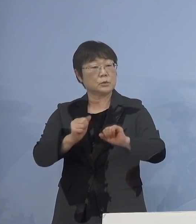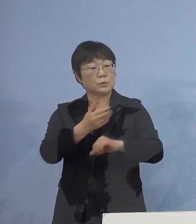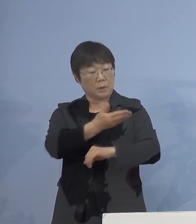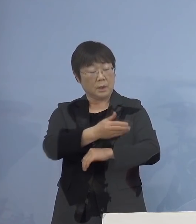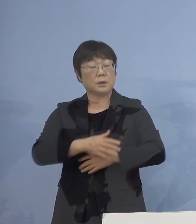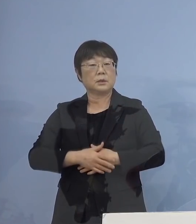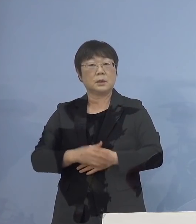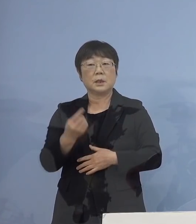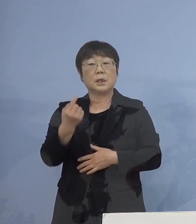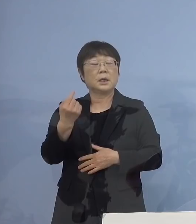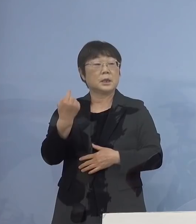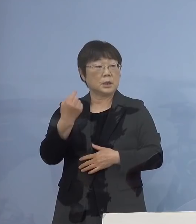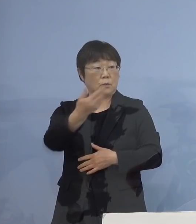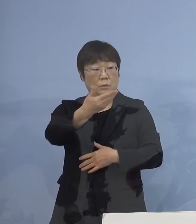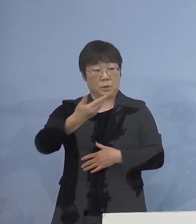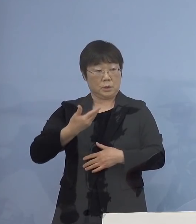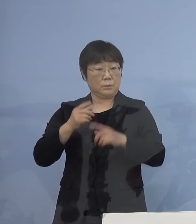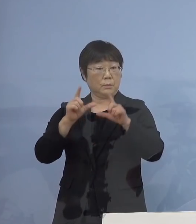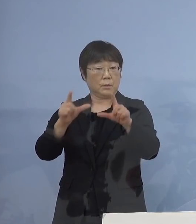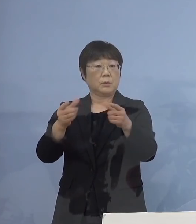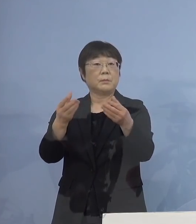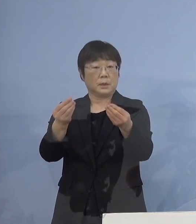昨日もそのご質問に お答えしたようにしたように